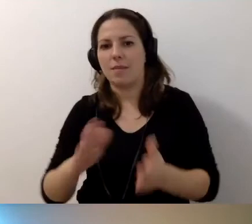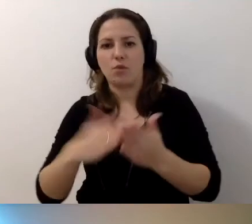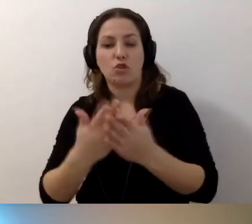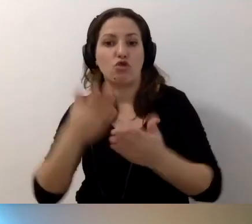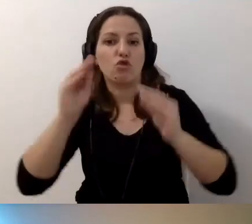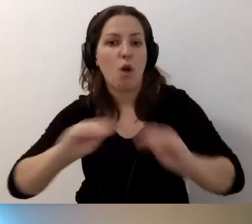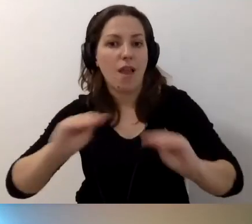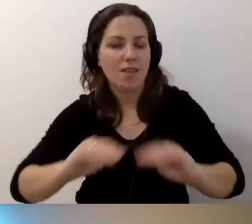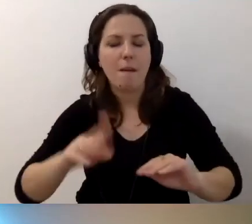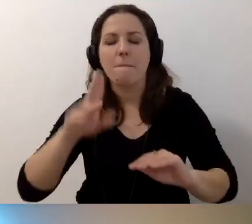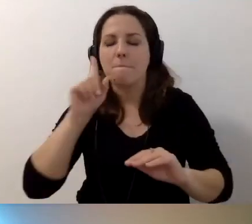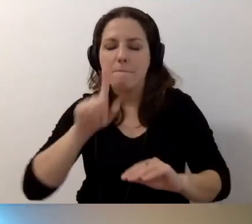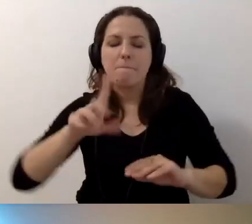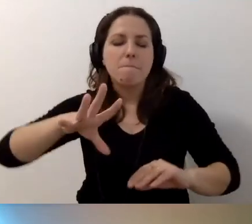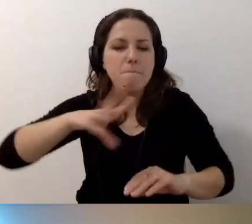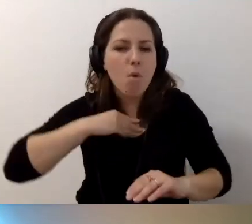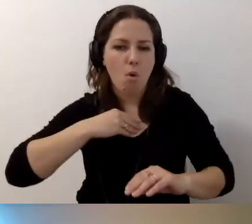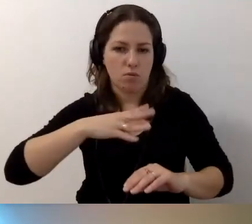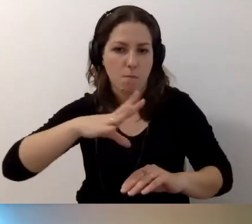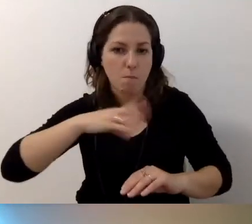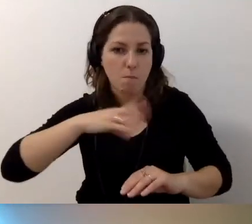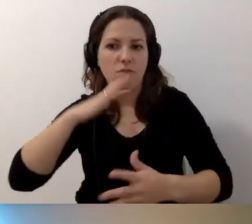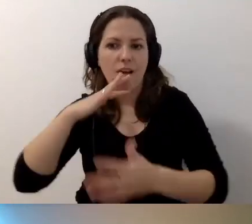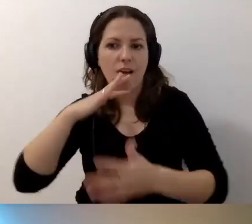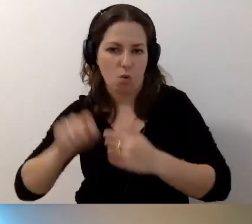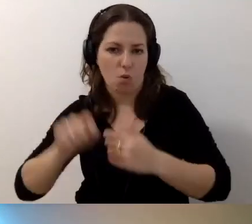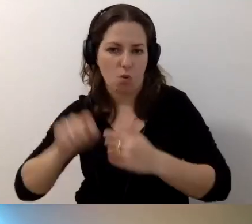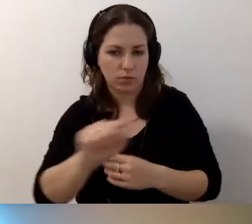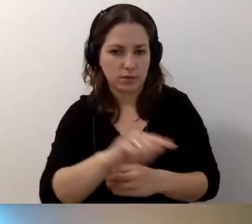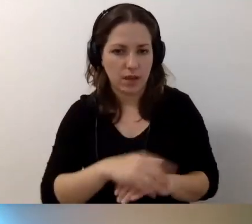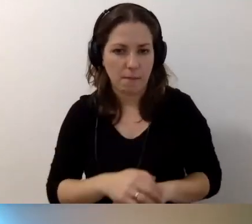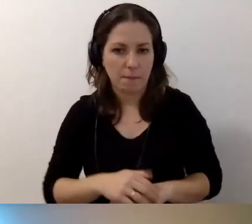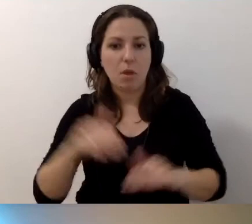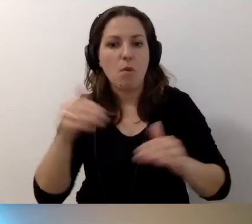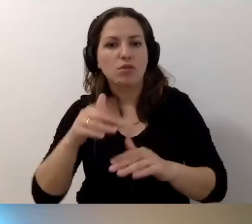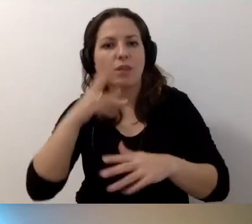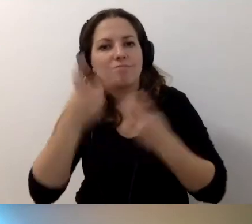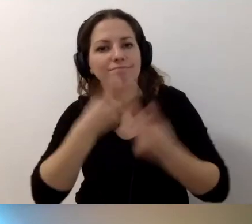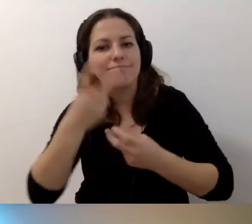Można z tego czerpać. Szukać podpowiedzi.